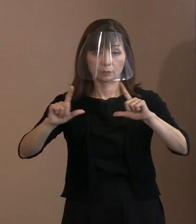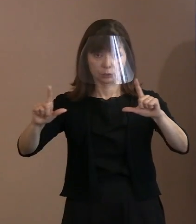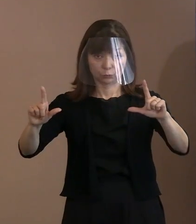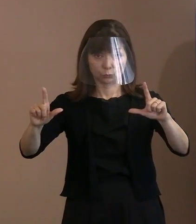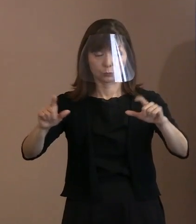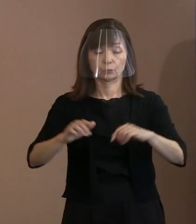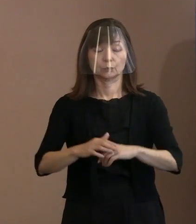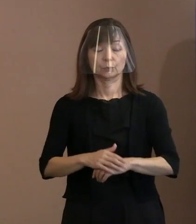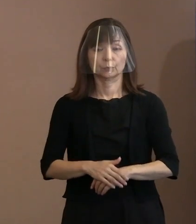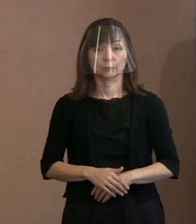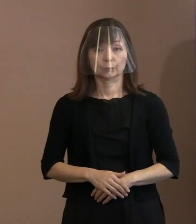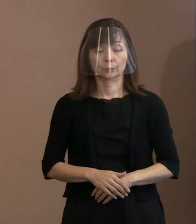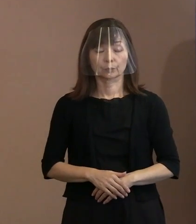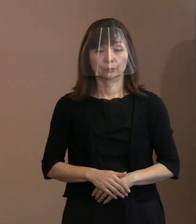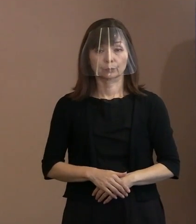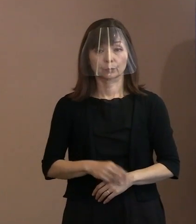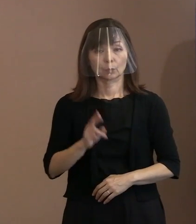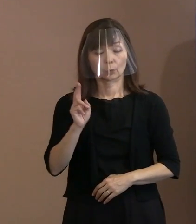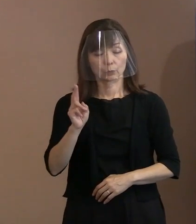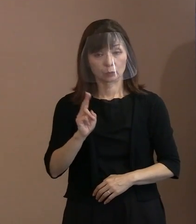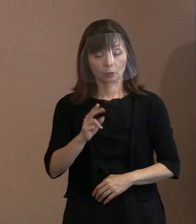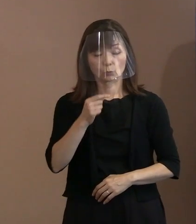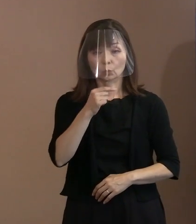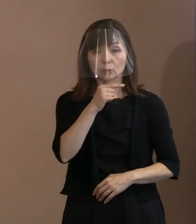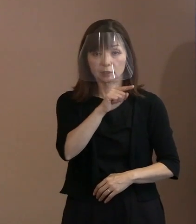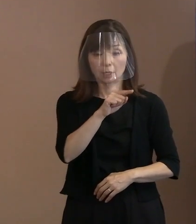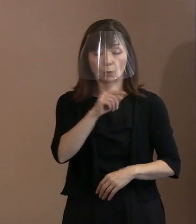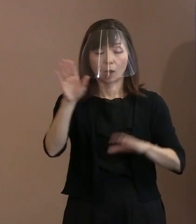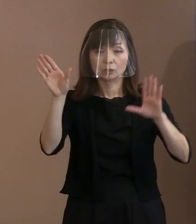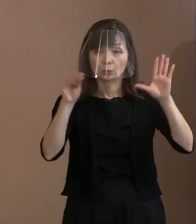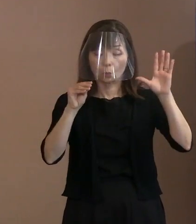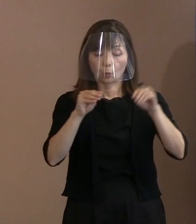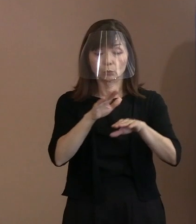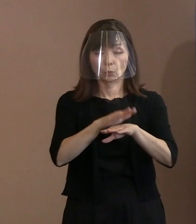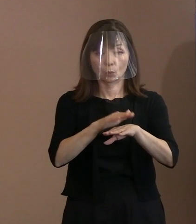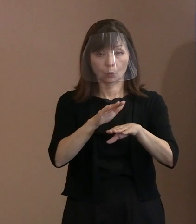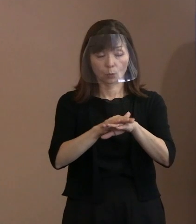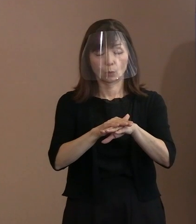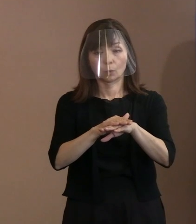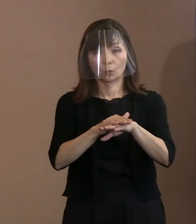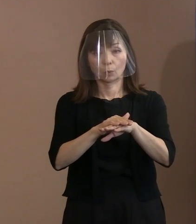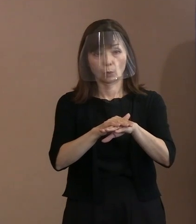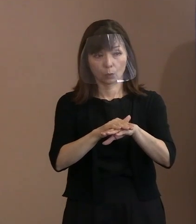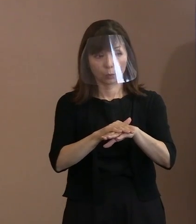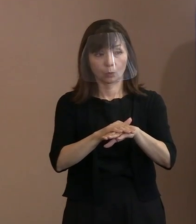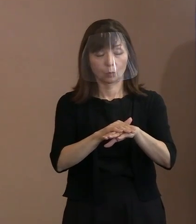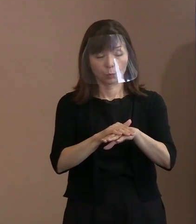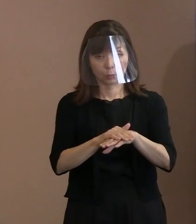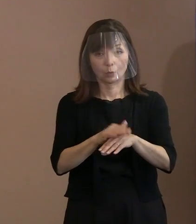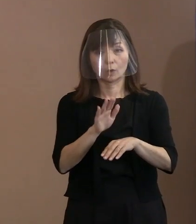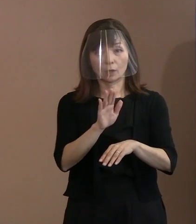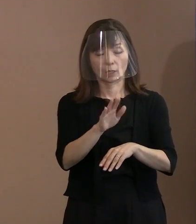多分ロシアは 情報機関も発達しているでしょうから､ 見ていただけると当然思います｡